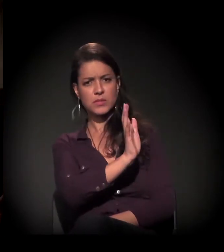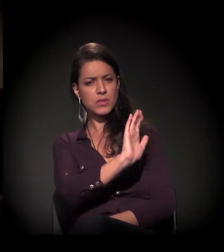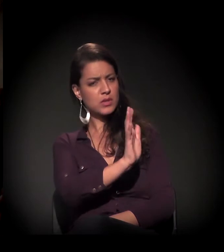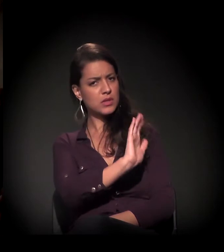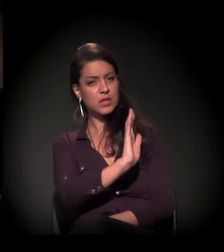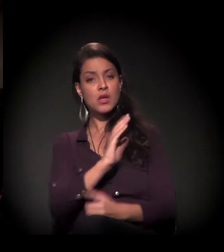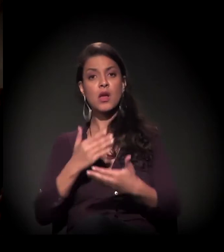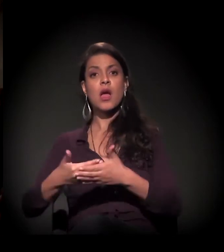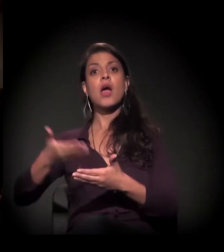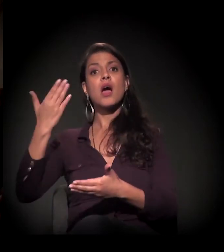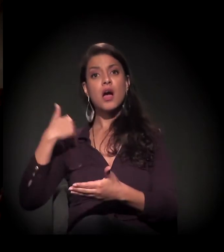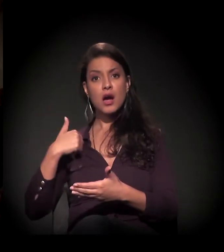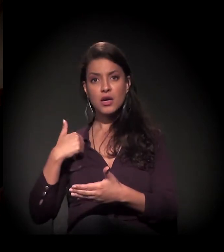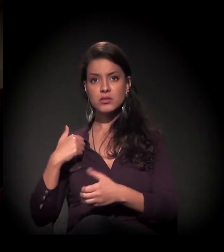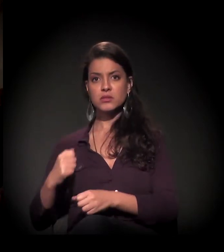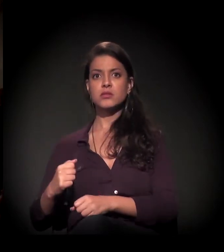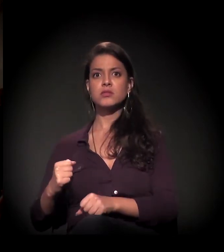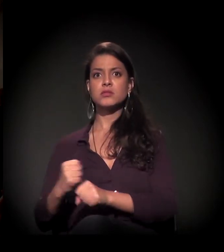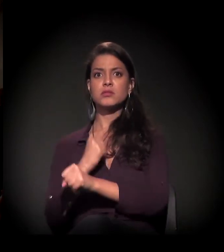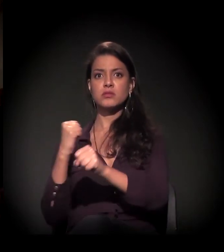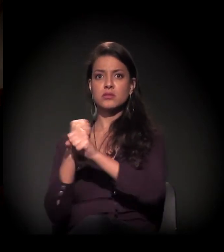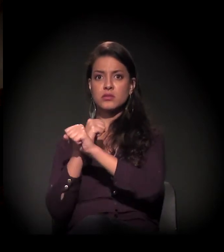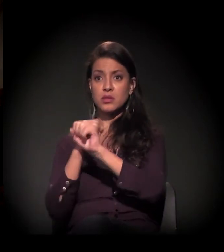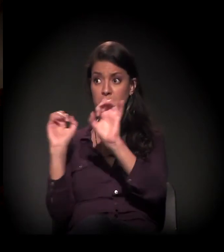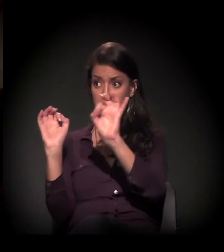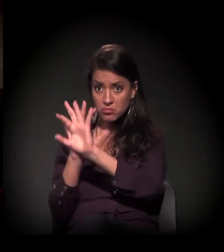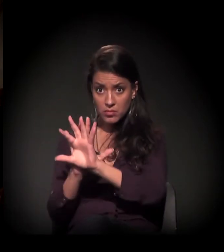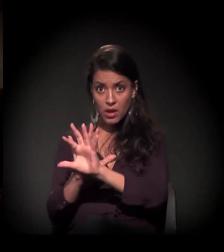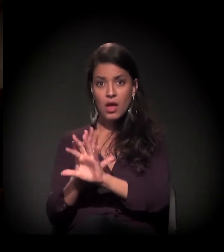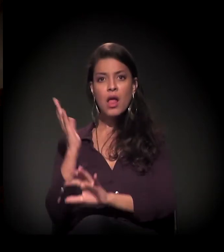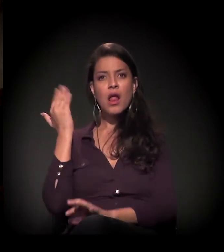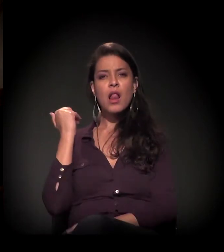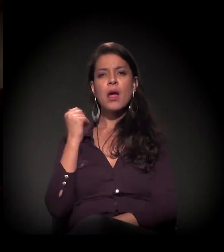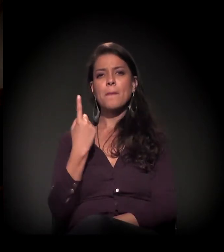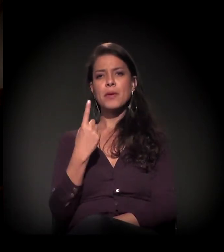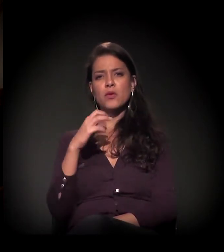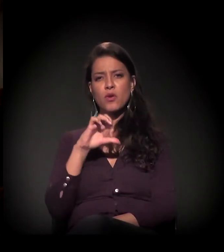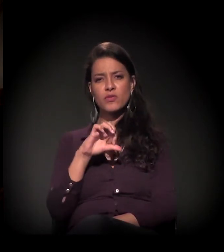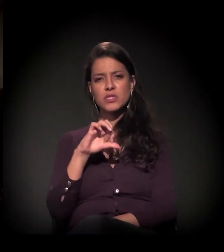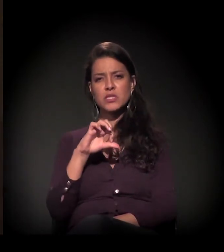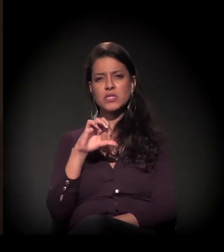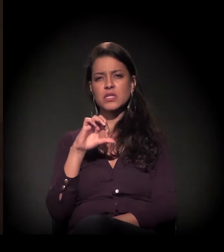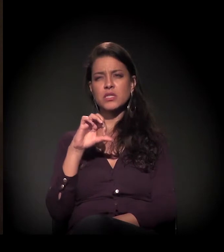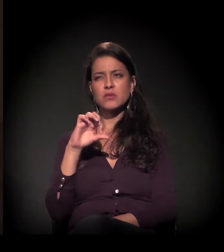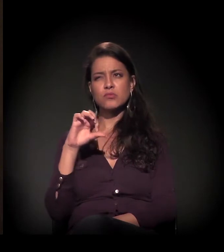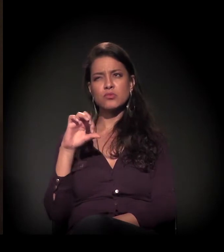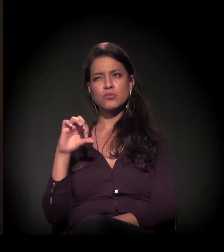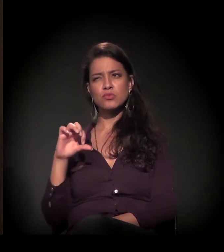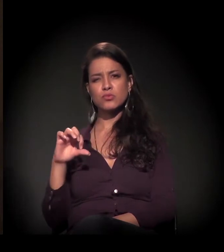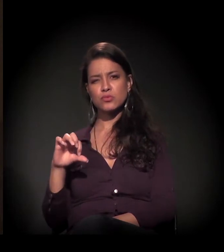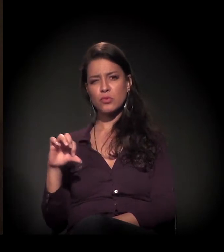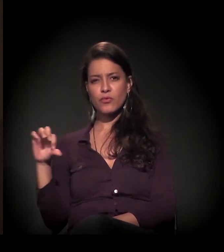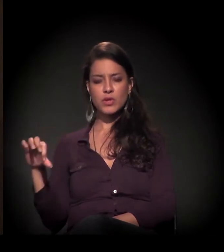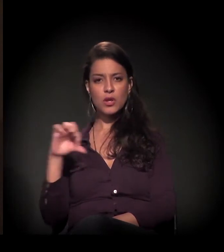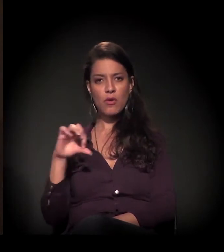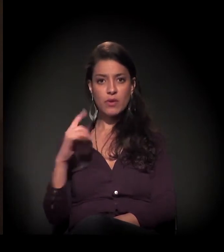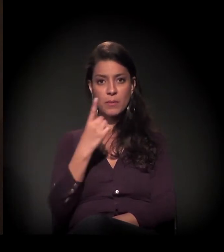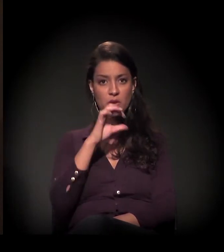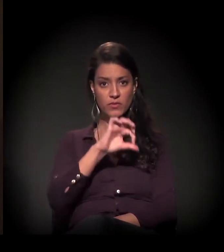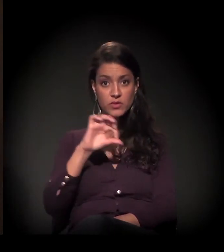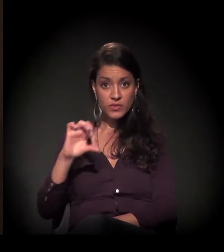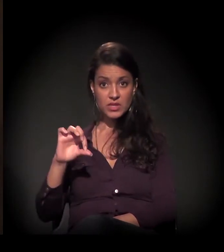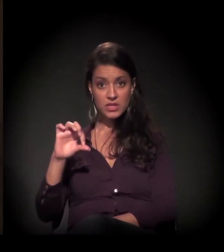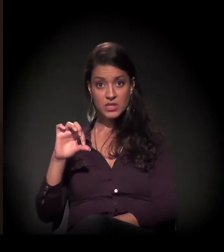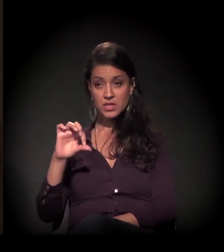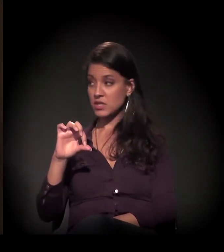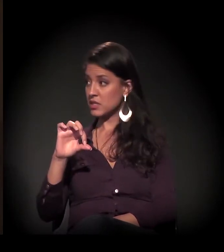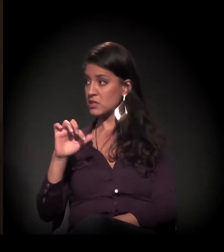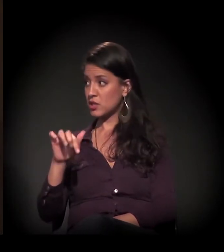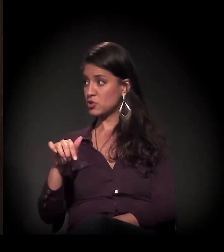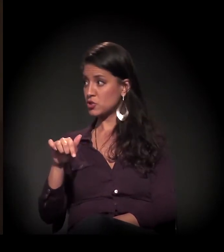É. Antes de ser restaurado, logo que assumimos, em 1999,